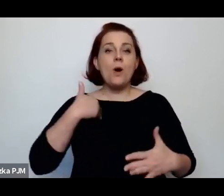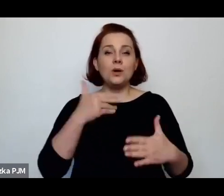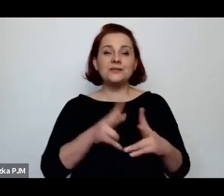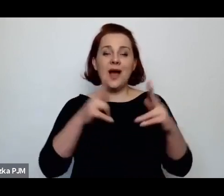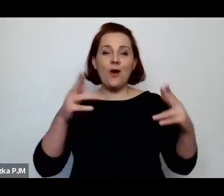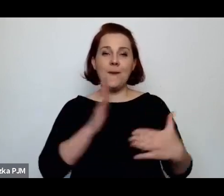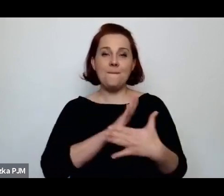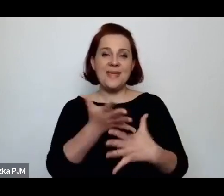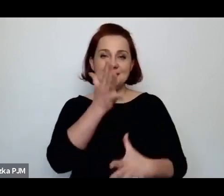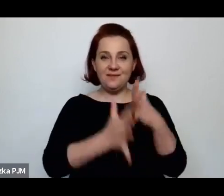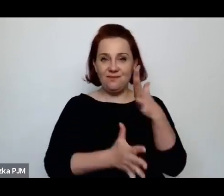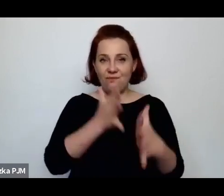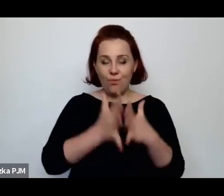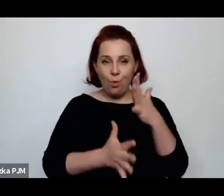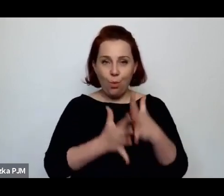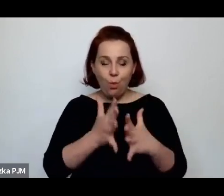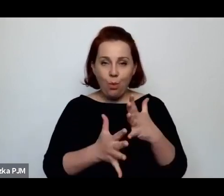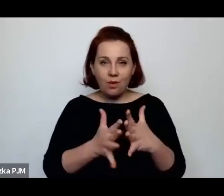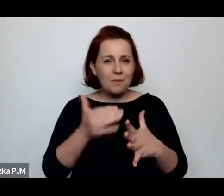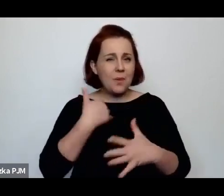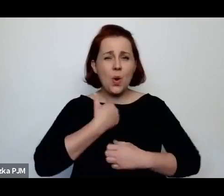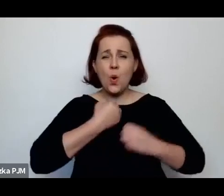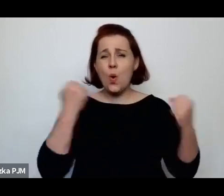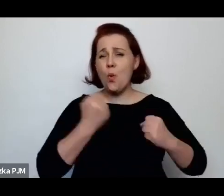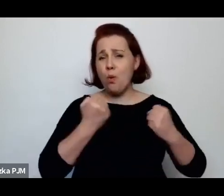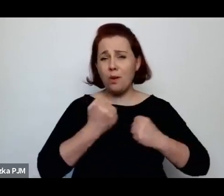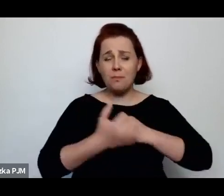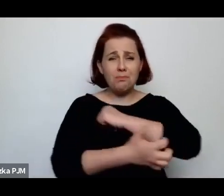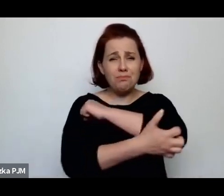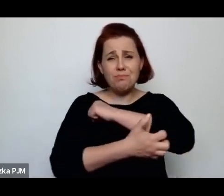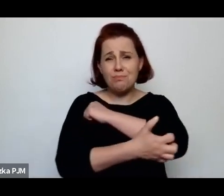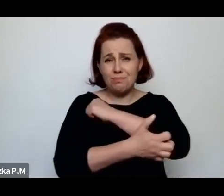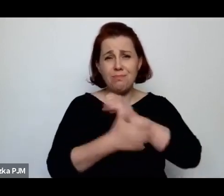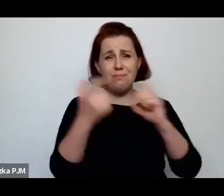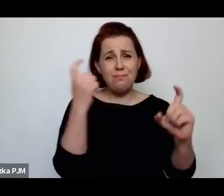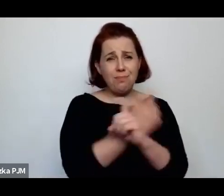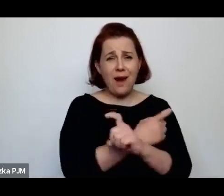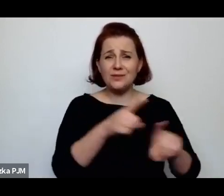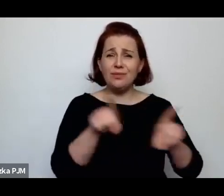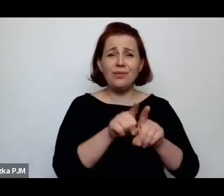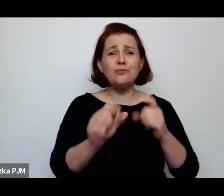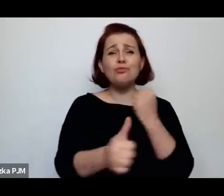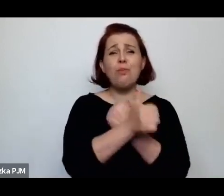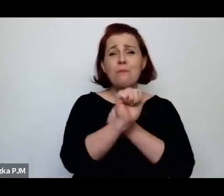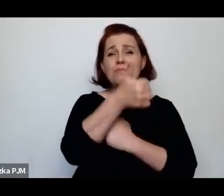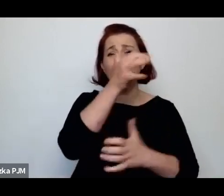po pierwsze była bardzo biednym krajem, też wycieńczony pierwszą wojną światową